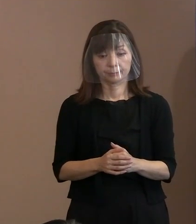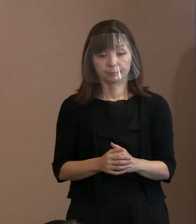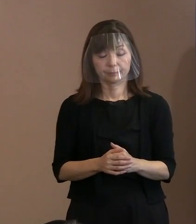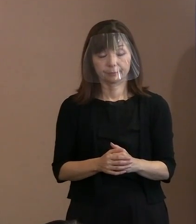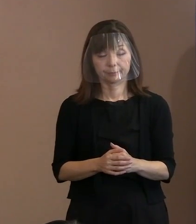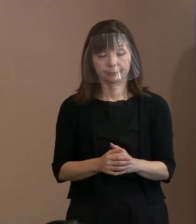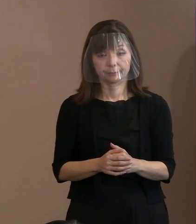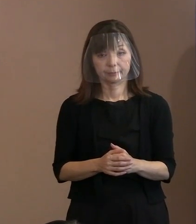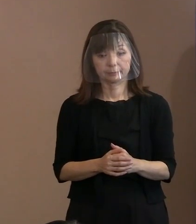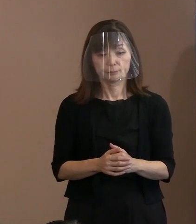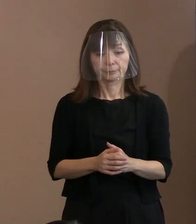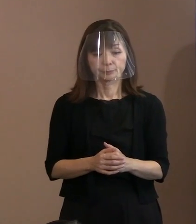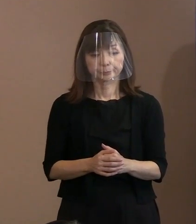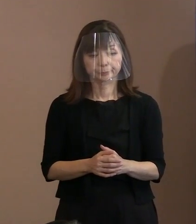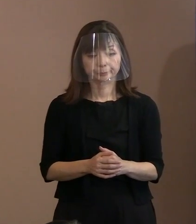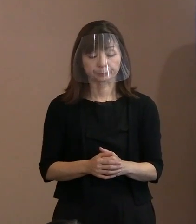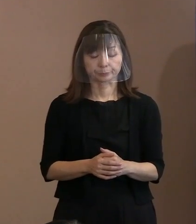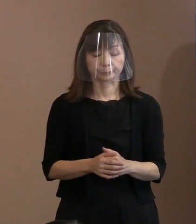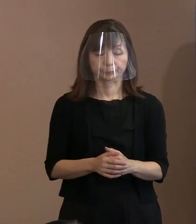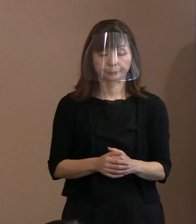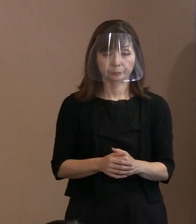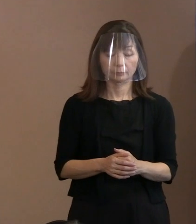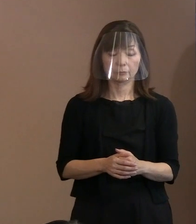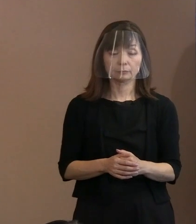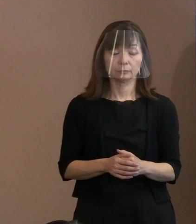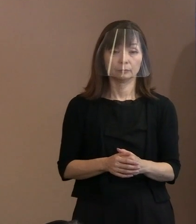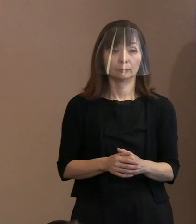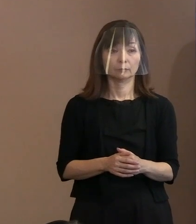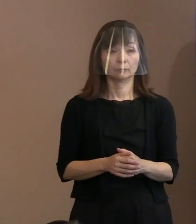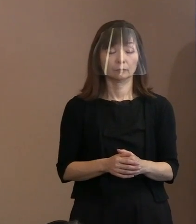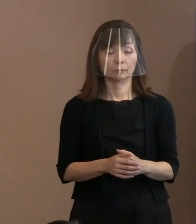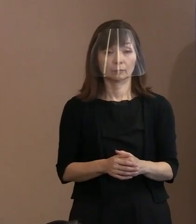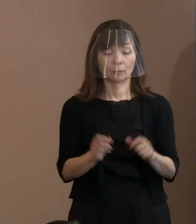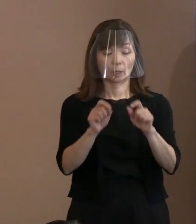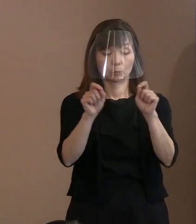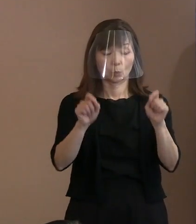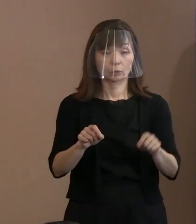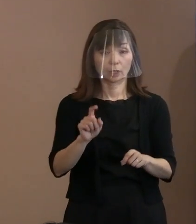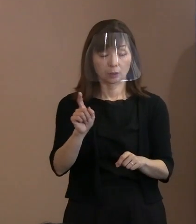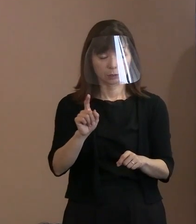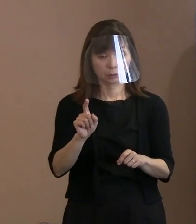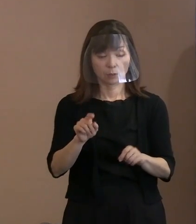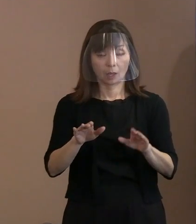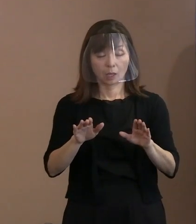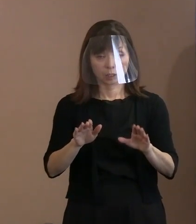ただ､問題はこのBA.5の感染力が 強いということもありますので､